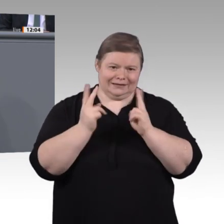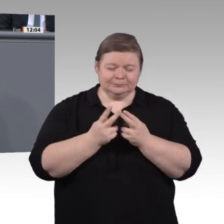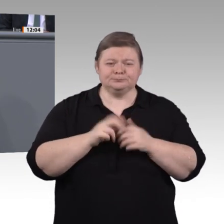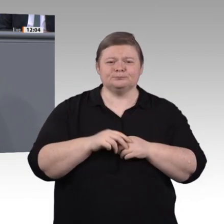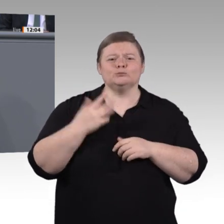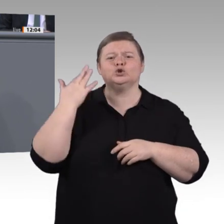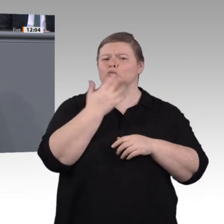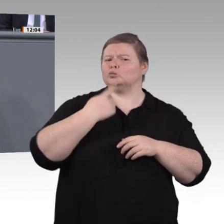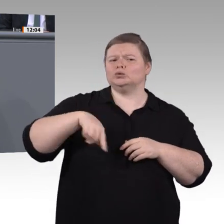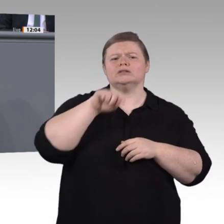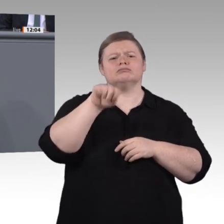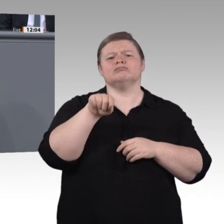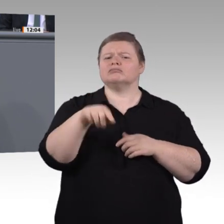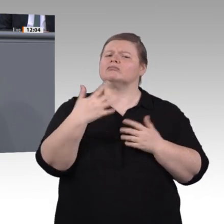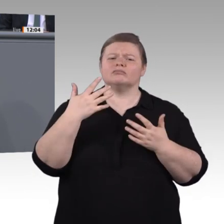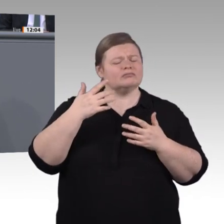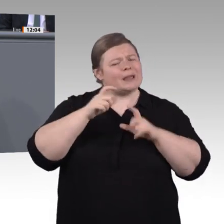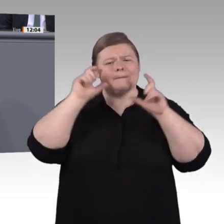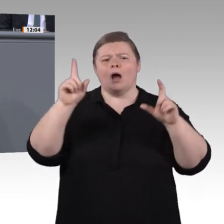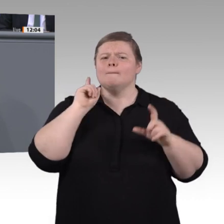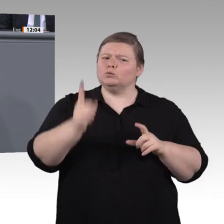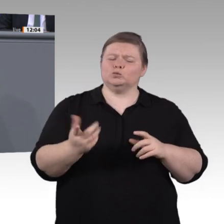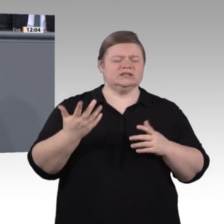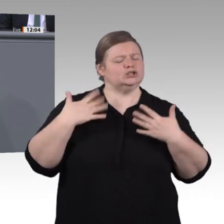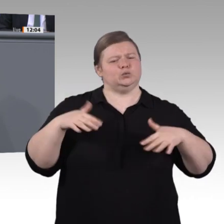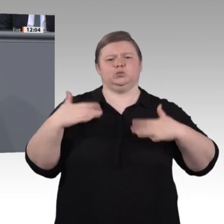Probleme zu erkennen und Chancen zu benennen, sondern Antworten darauf auch zügig in